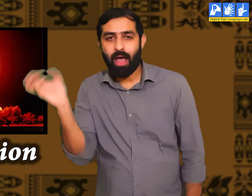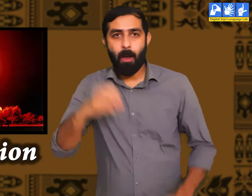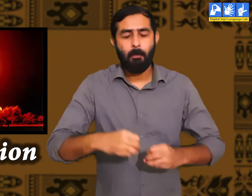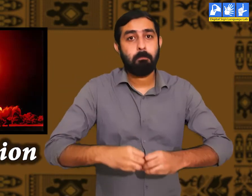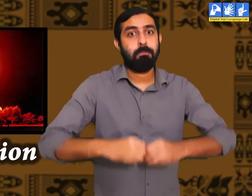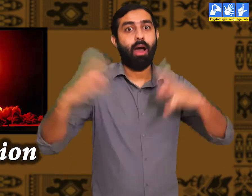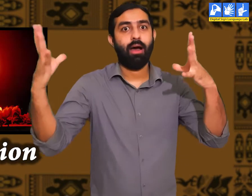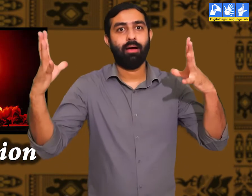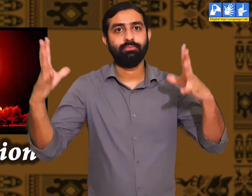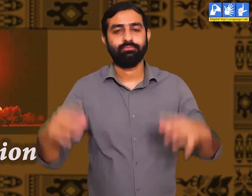विस्फोट